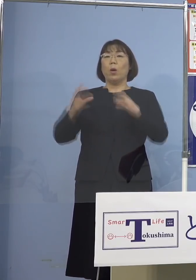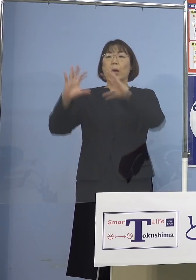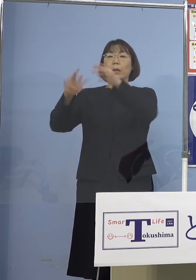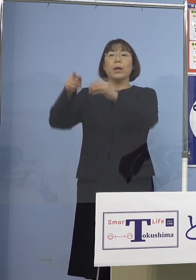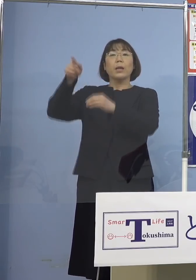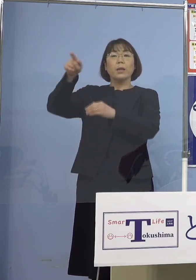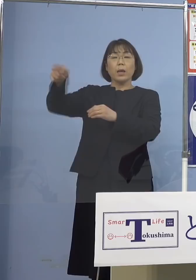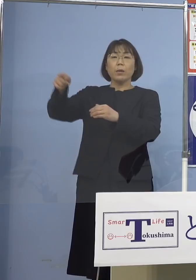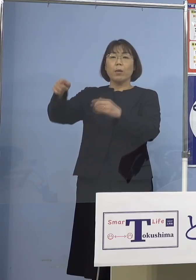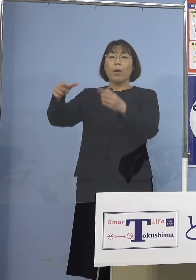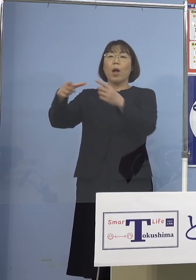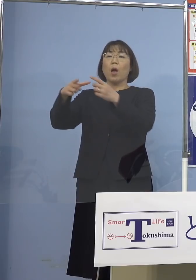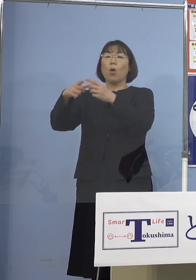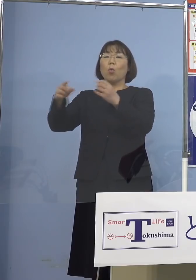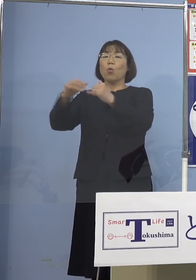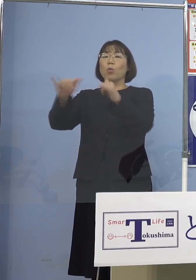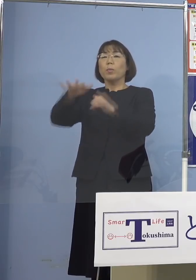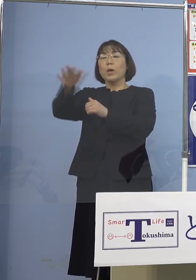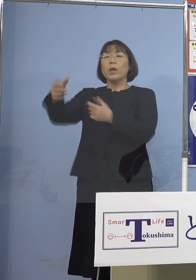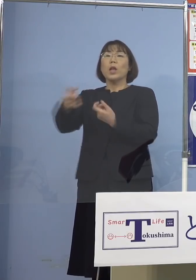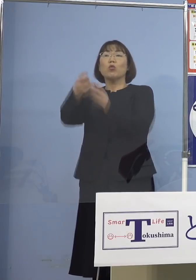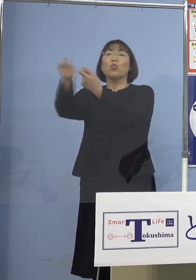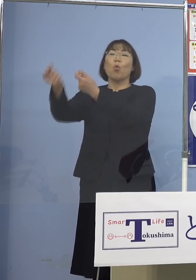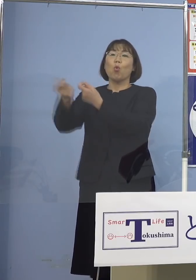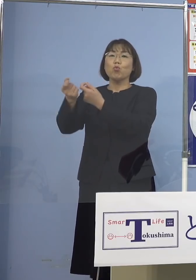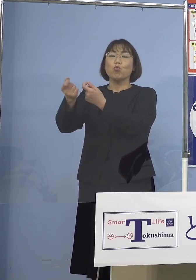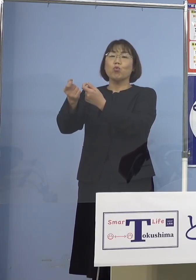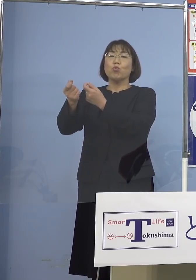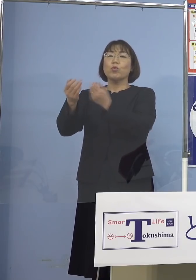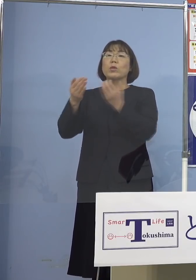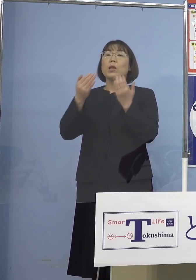国民の皆さんと共有されて 留学生たちも入れていこうとか